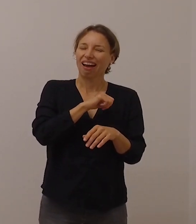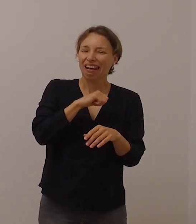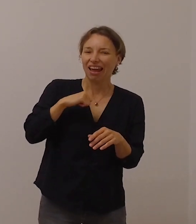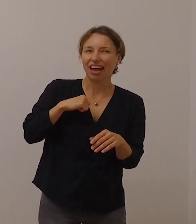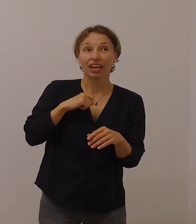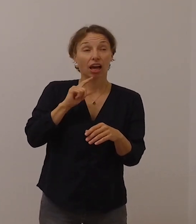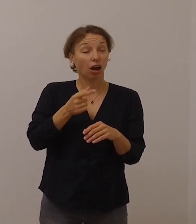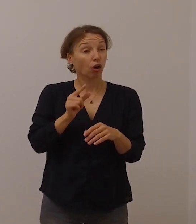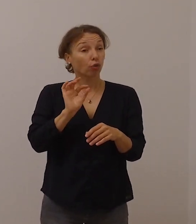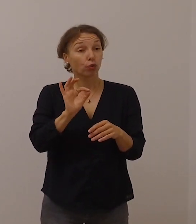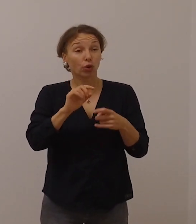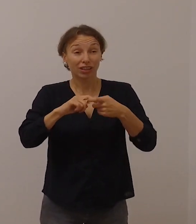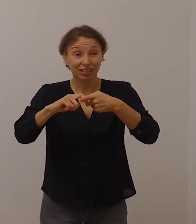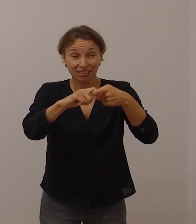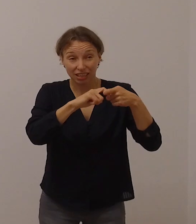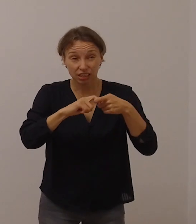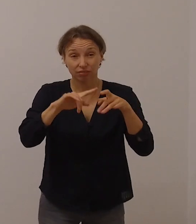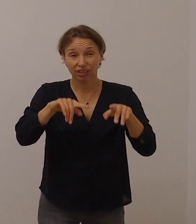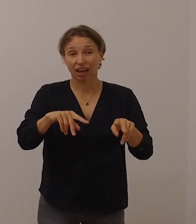auch für uns in der Kirche.